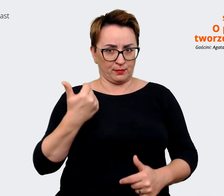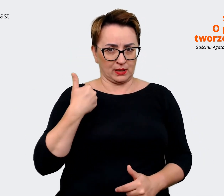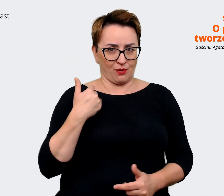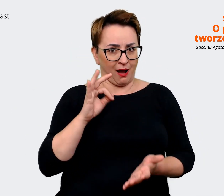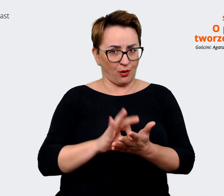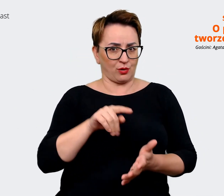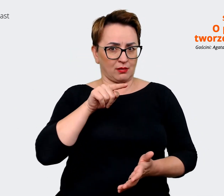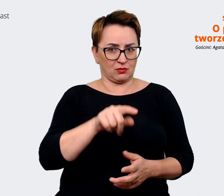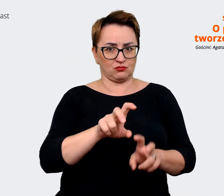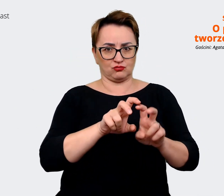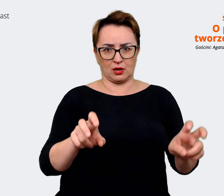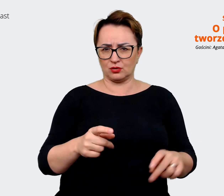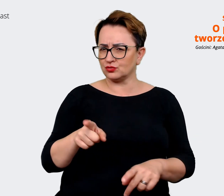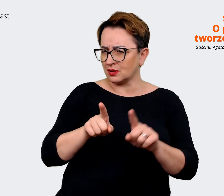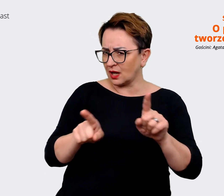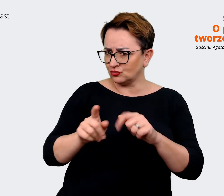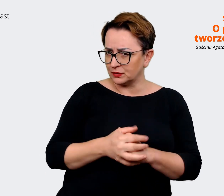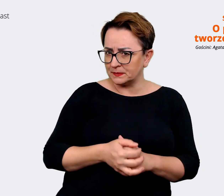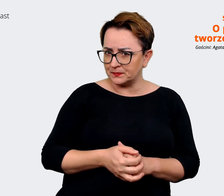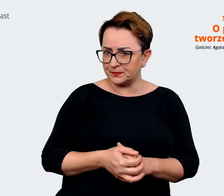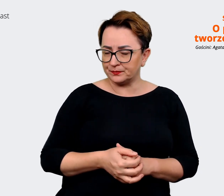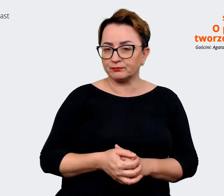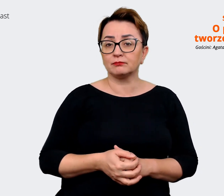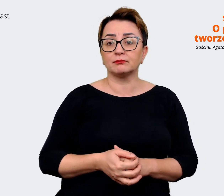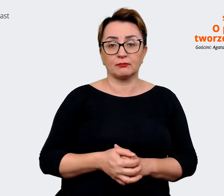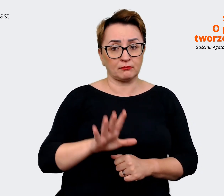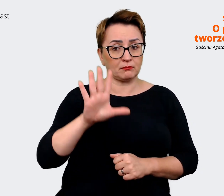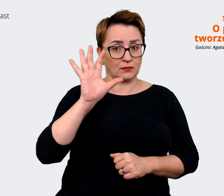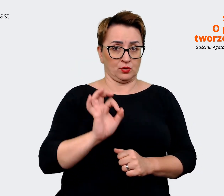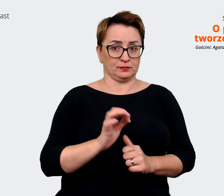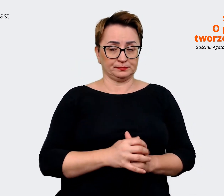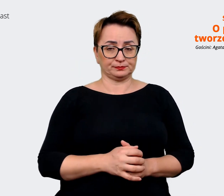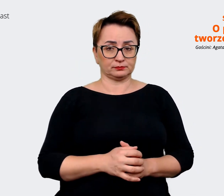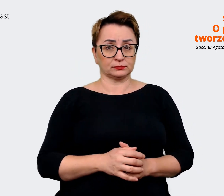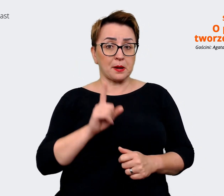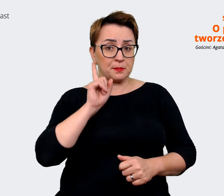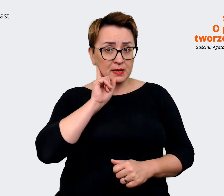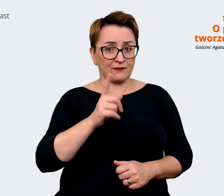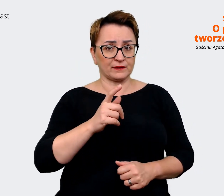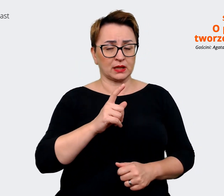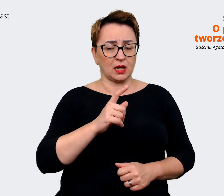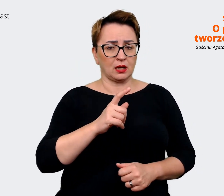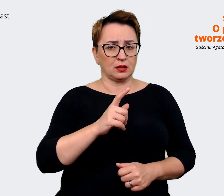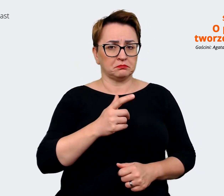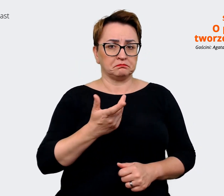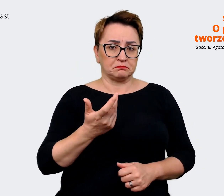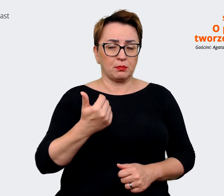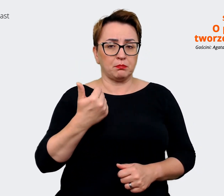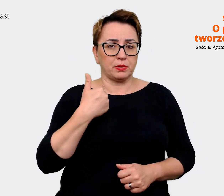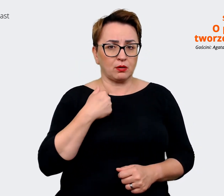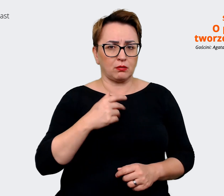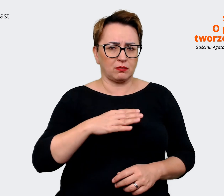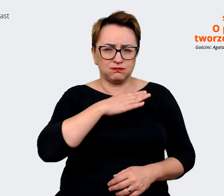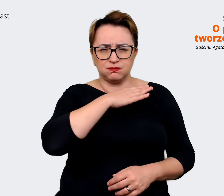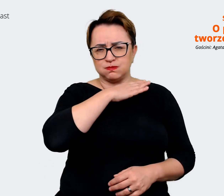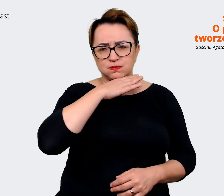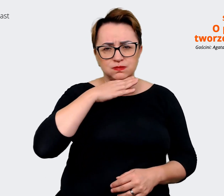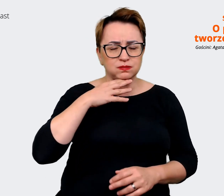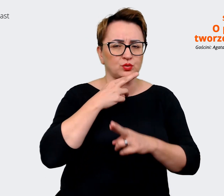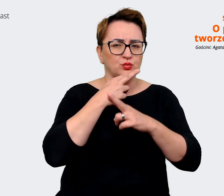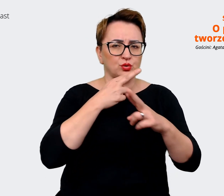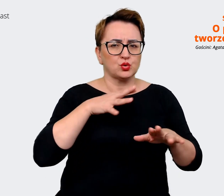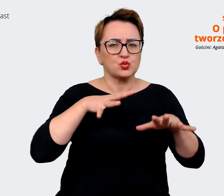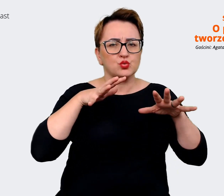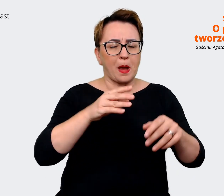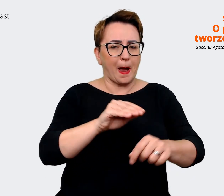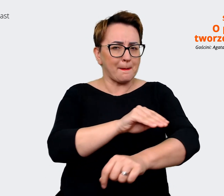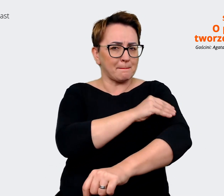Agata: Bo mając tak naprawdę pełną obfitość i tak dużo materiałów z tych warsztatów,